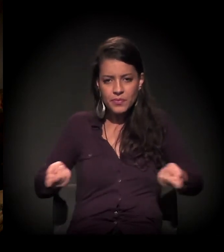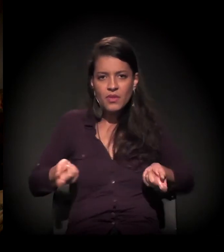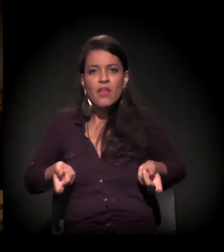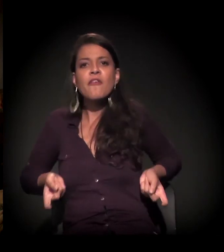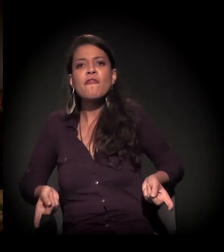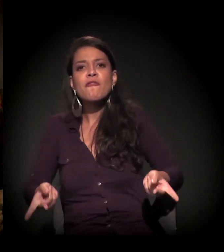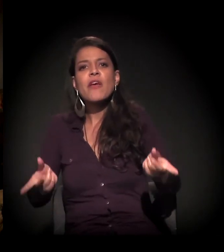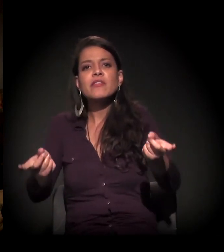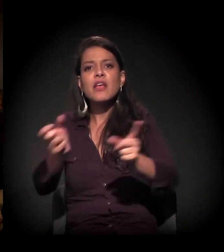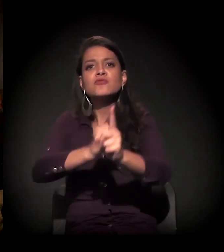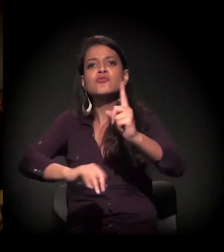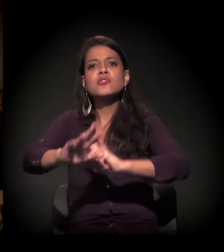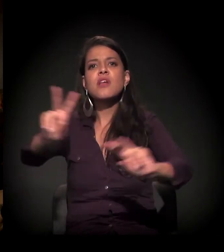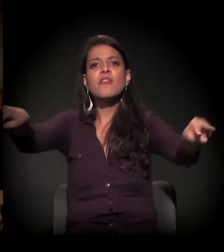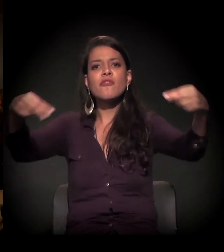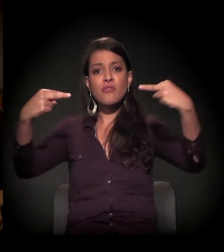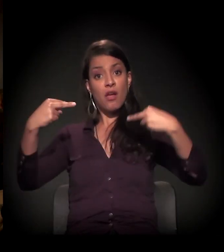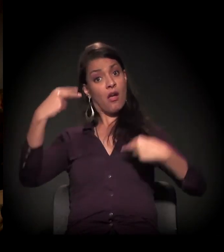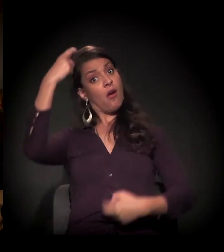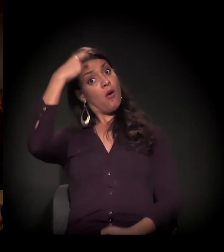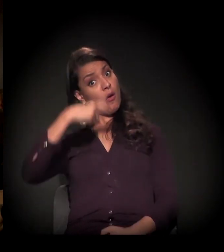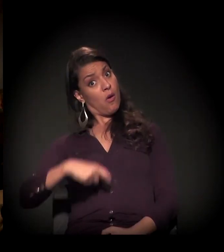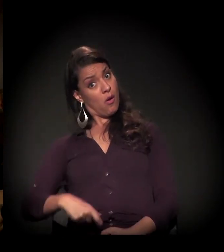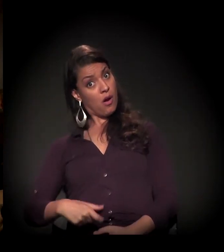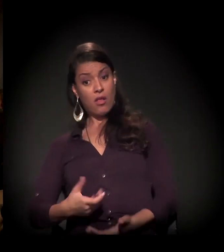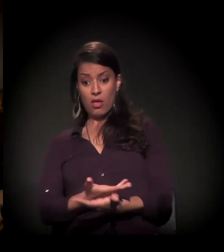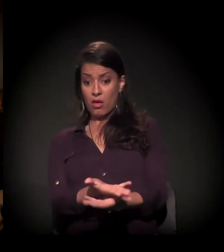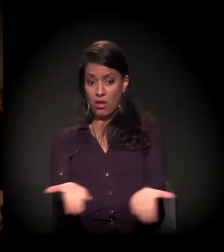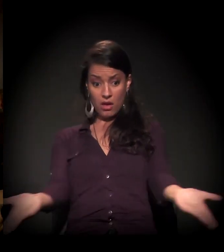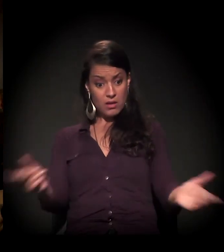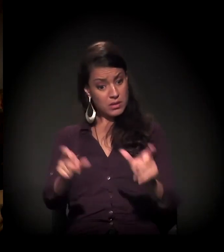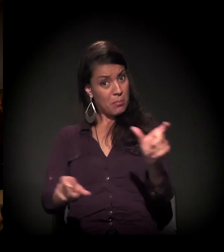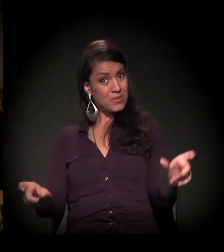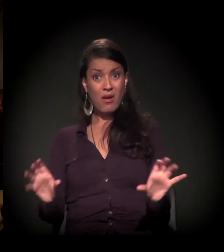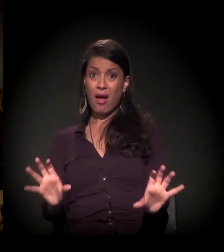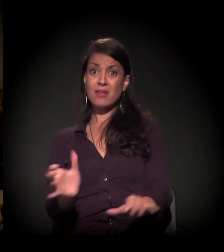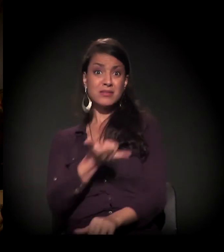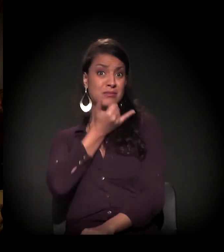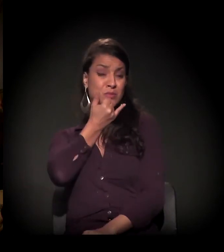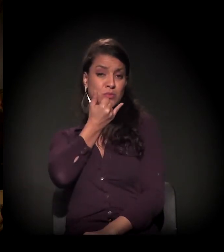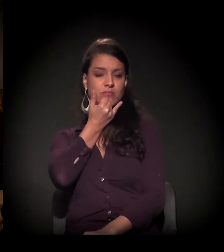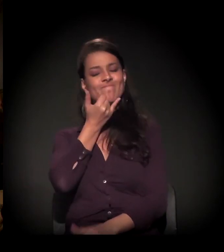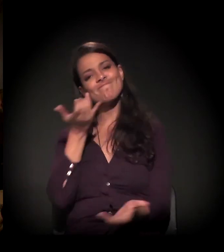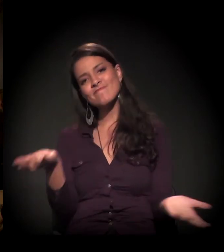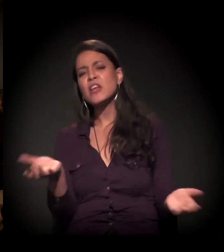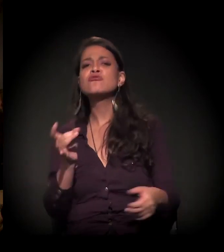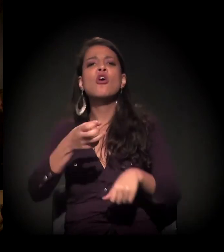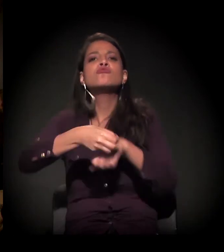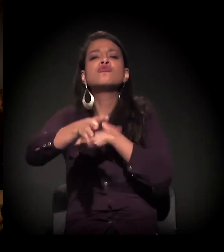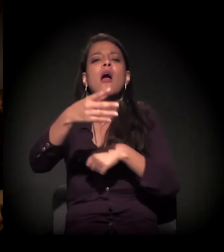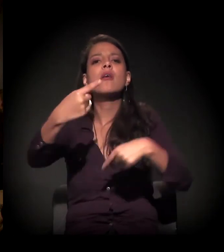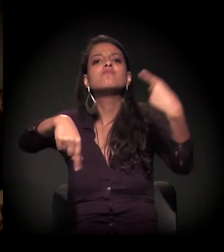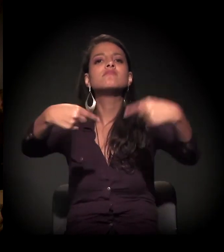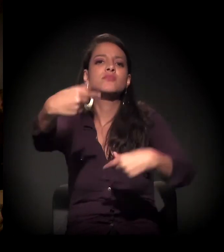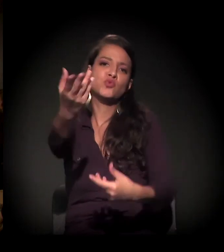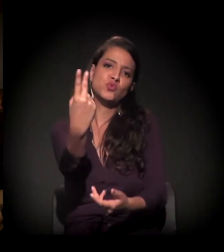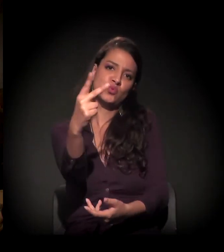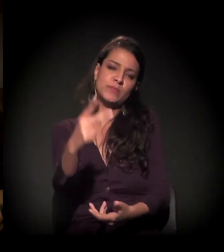e vender uma imagem para a sociedade civil: "Olha, eles são assim". Então eu queria jogar isso para vocês.